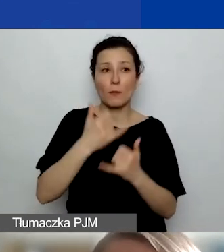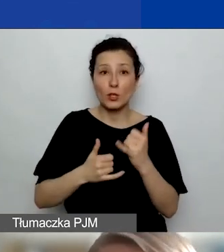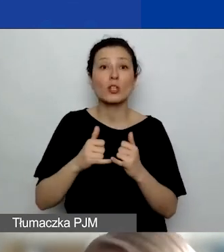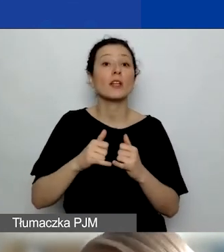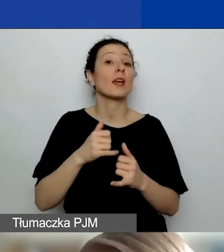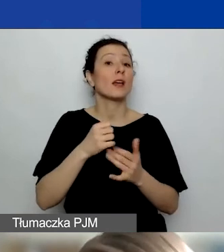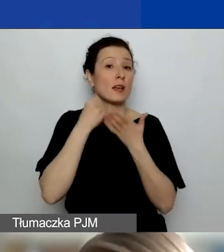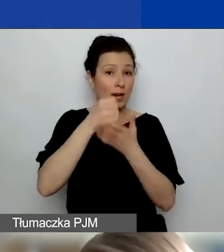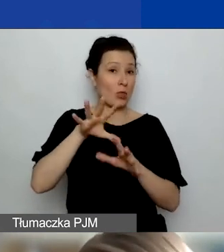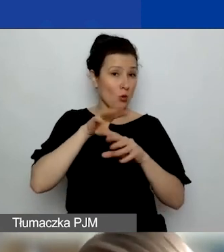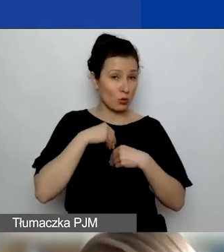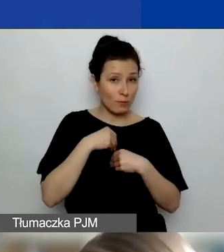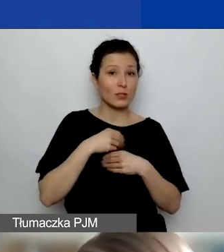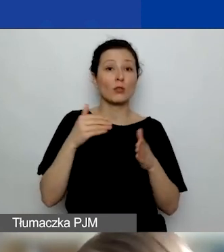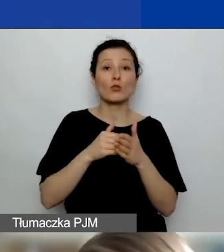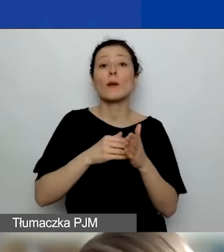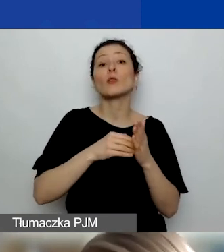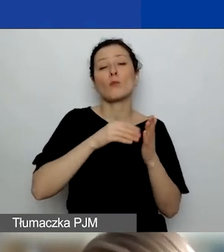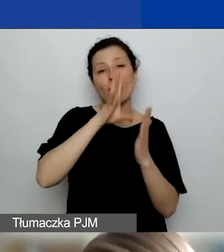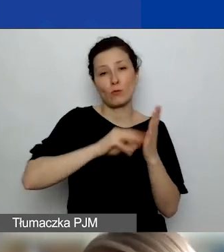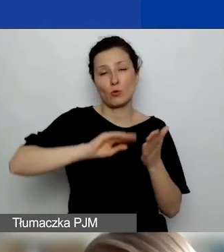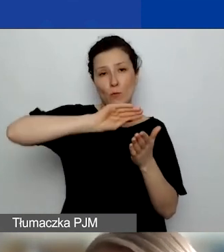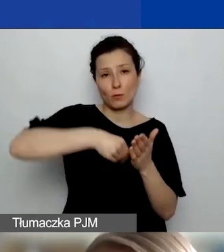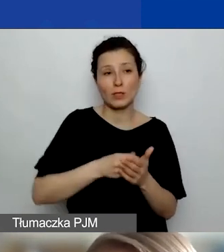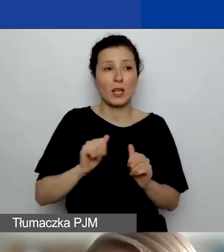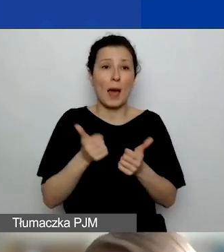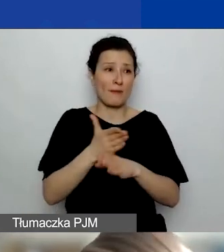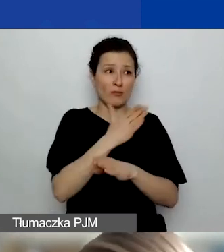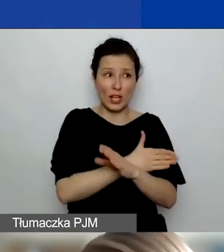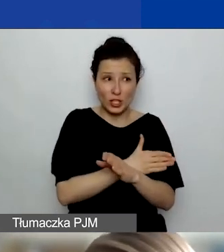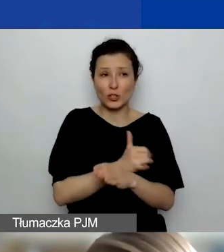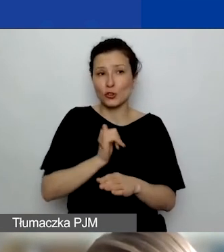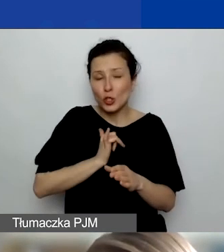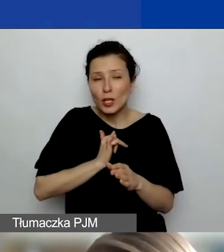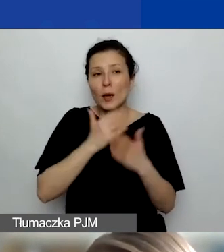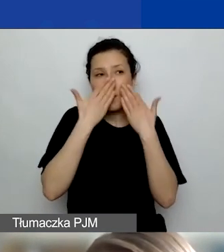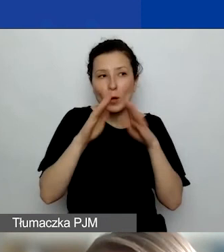Żeby zawczasu pokazać partnerowi, jakie to są zasady, i się upewnić, że on będzie mógł je zrealizować.